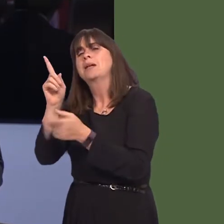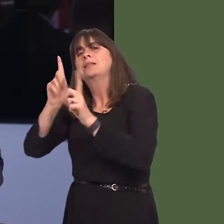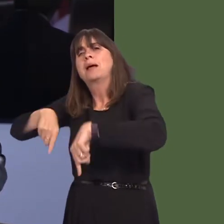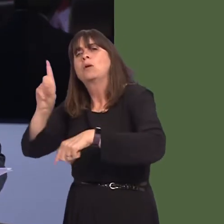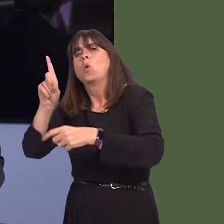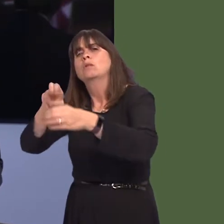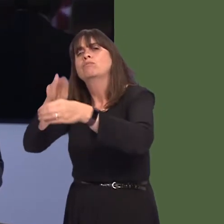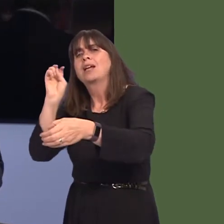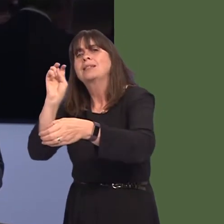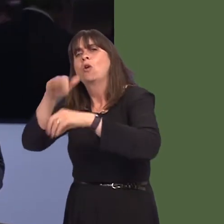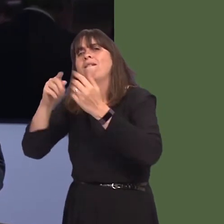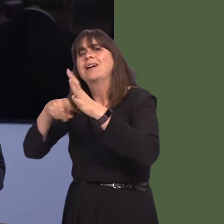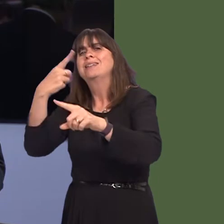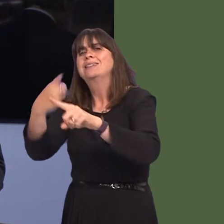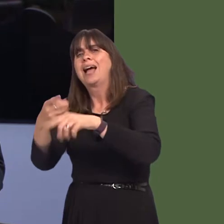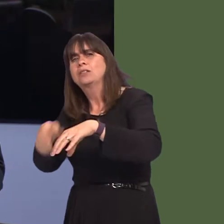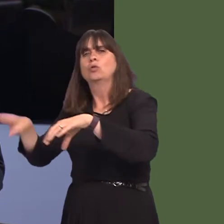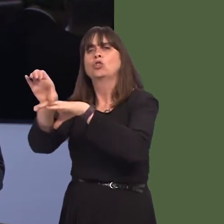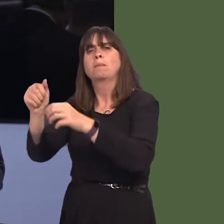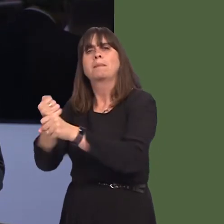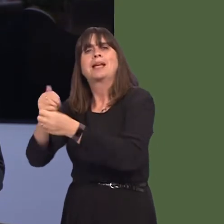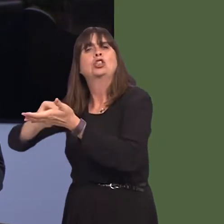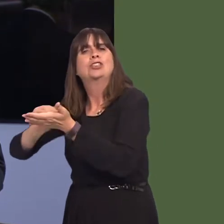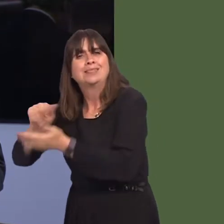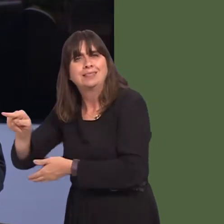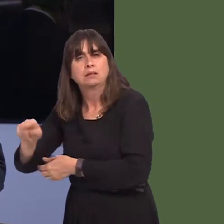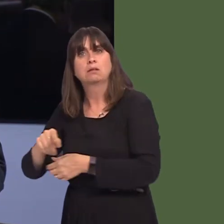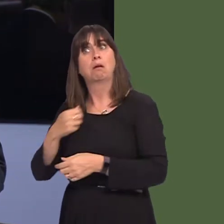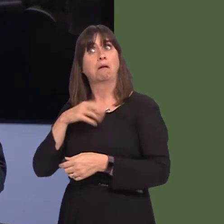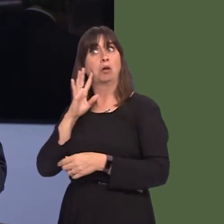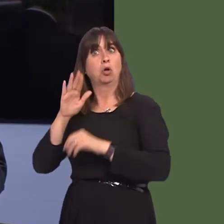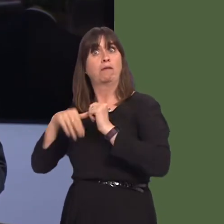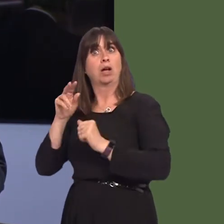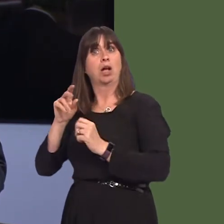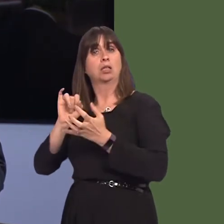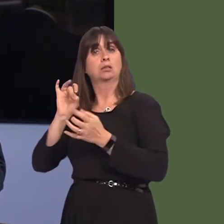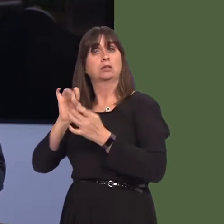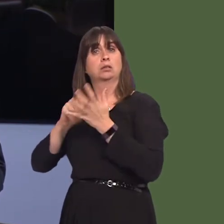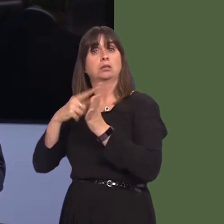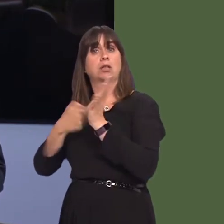But we also saw, over the weekend, reporting that Starbucks has struck a 21-year licensing